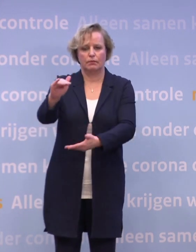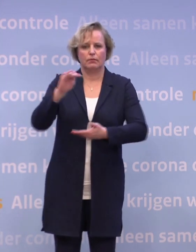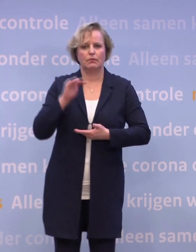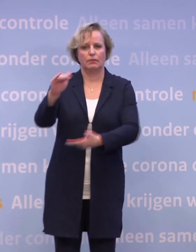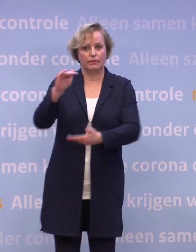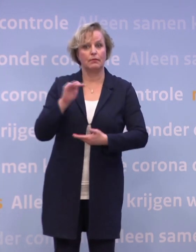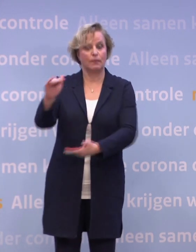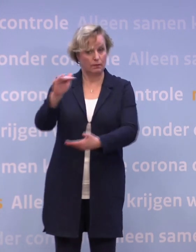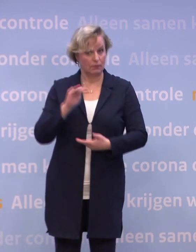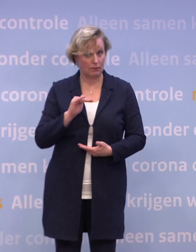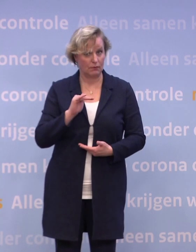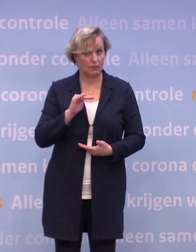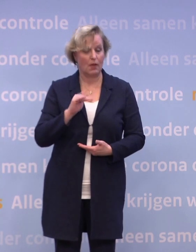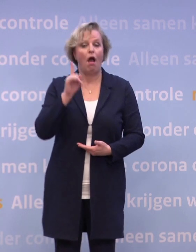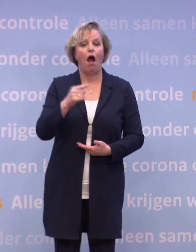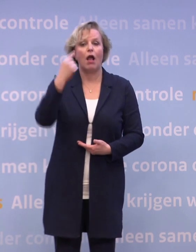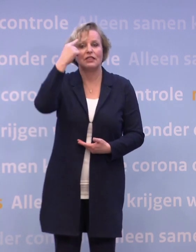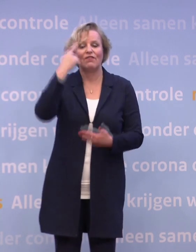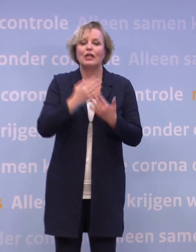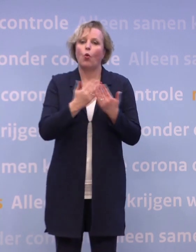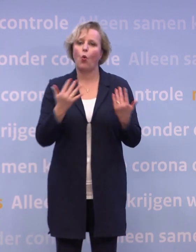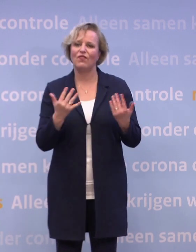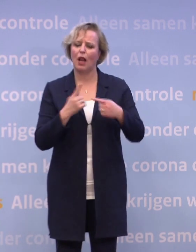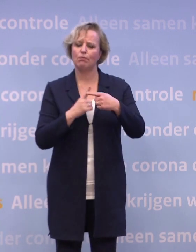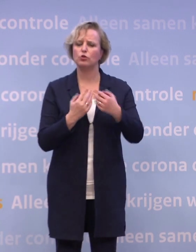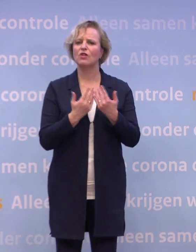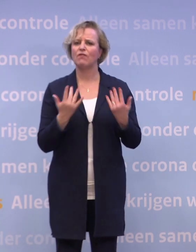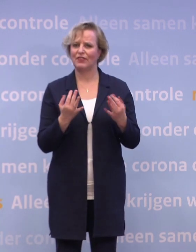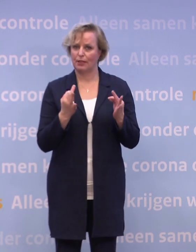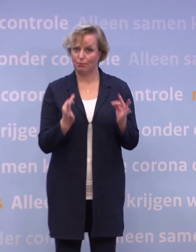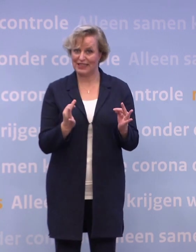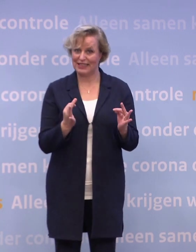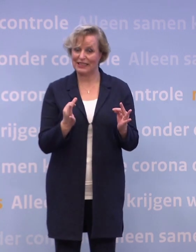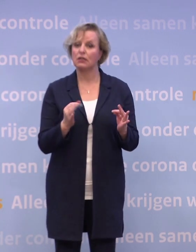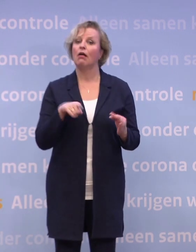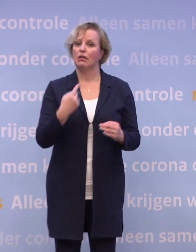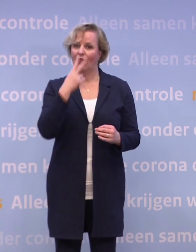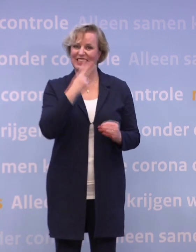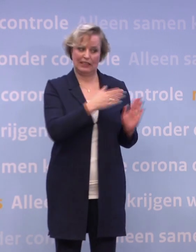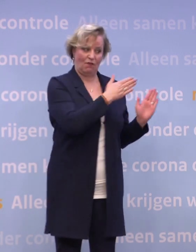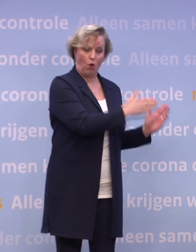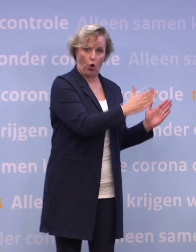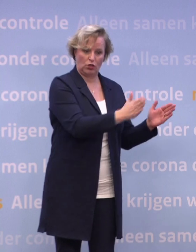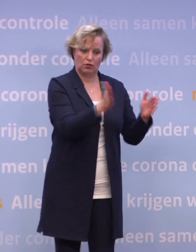Zodra we weten hoeveel precies en wanneer... ...zien we of de nu bepaalde volgorde ook mogelijk is.